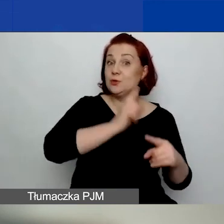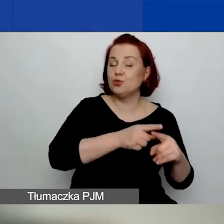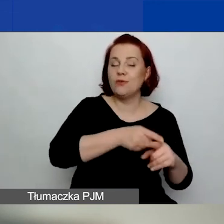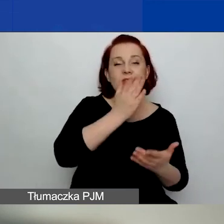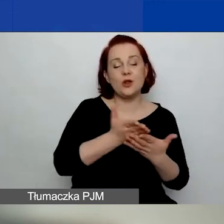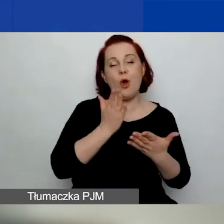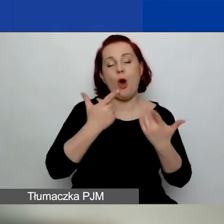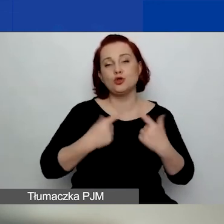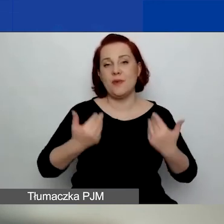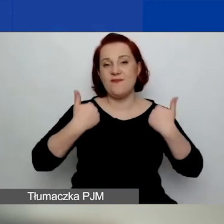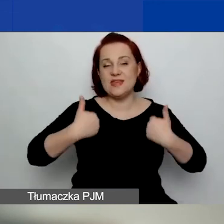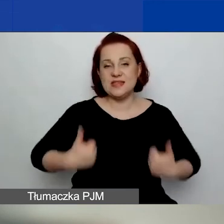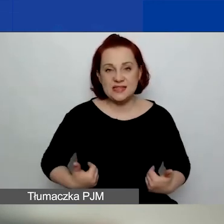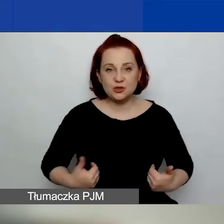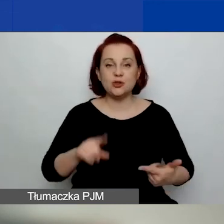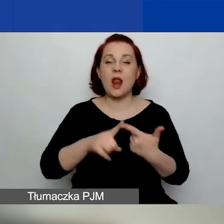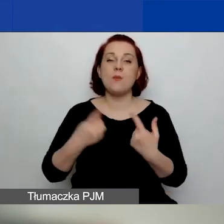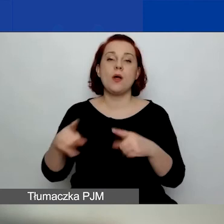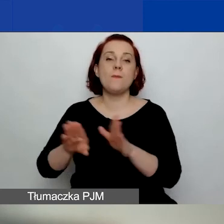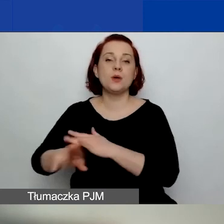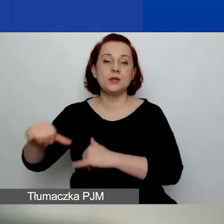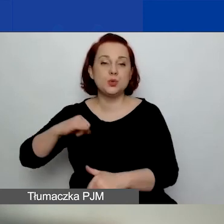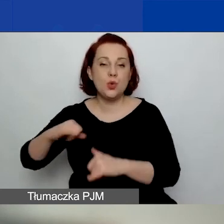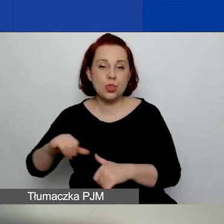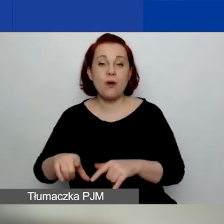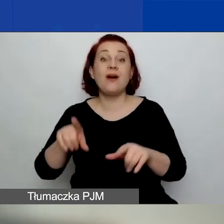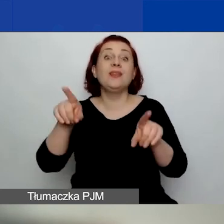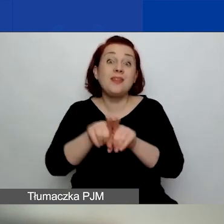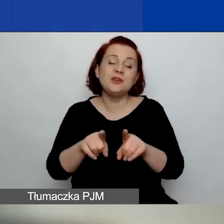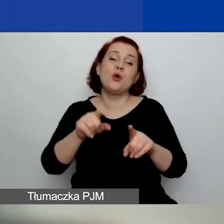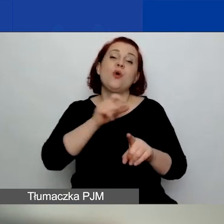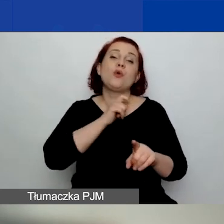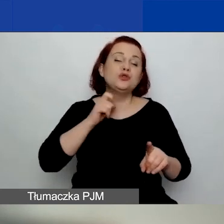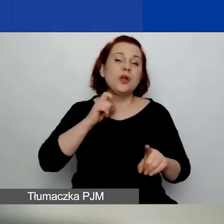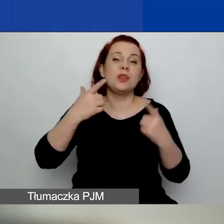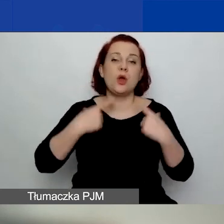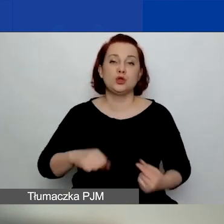i/lub organizacje pozarządowe, i/lub kościelne osoby prawne.